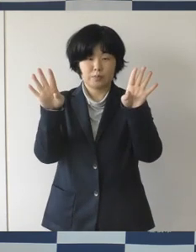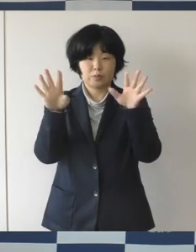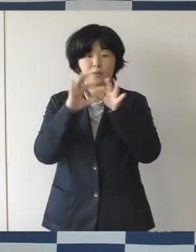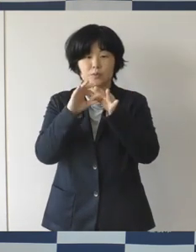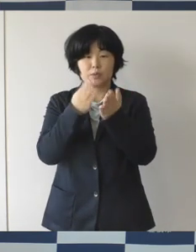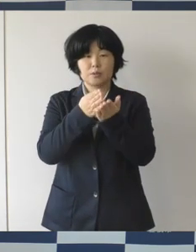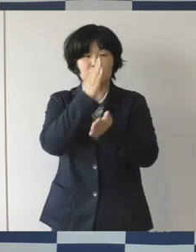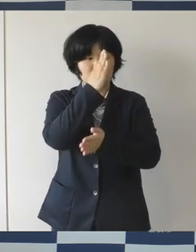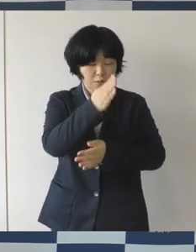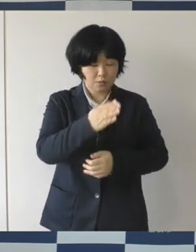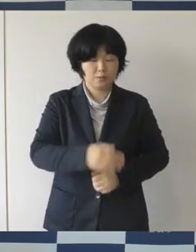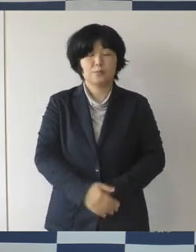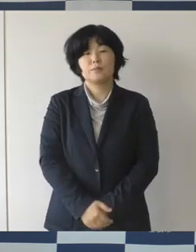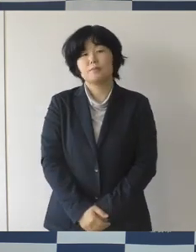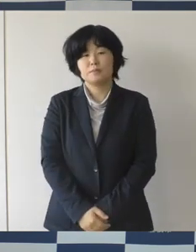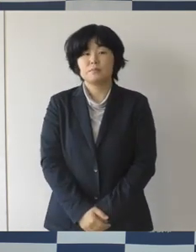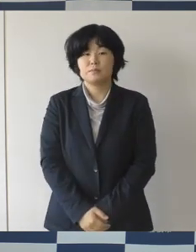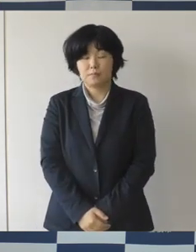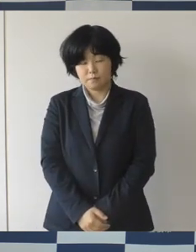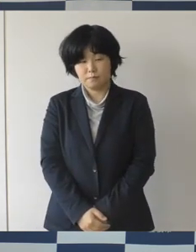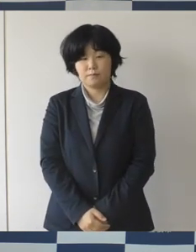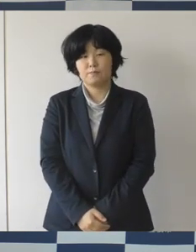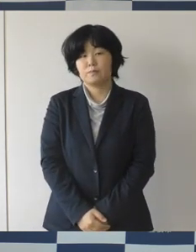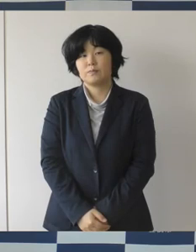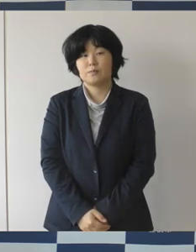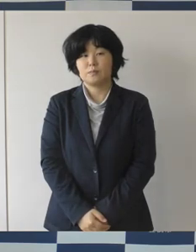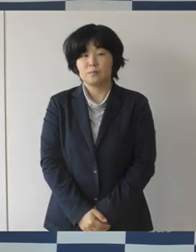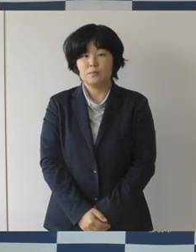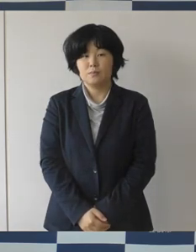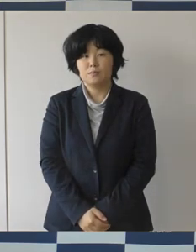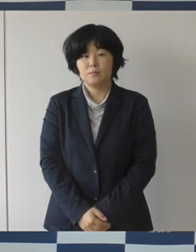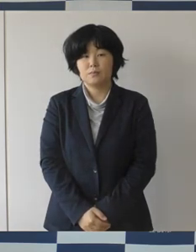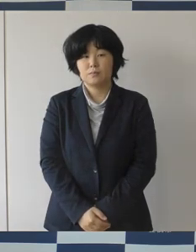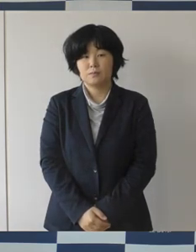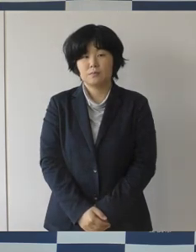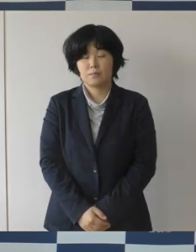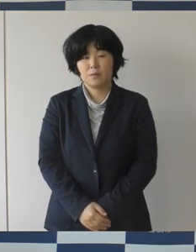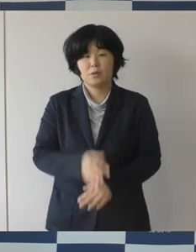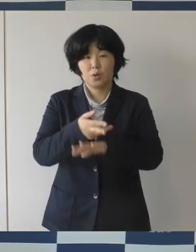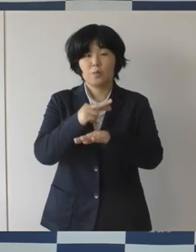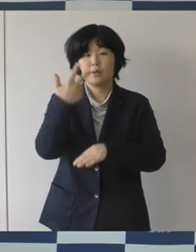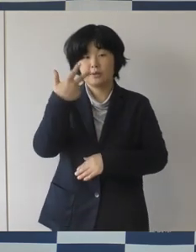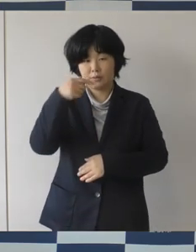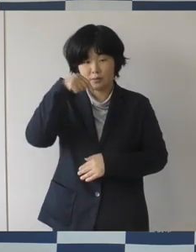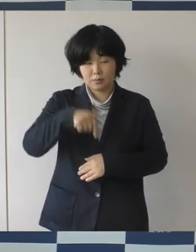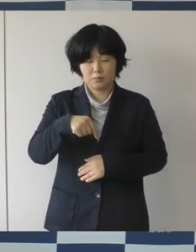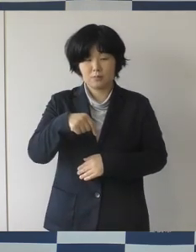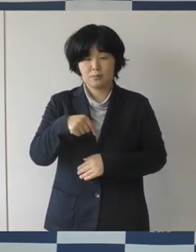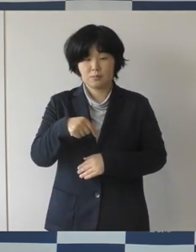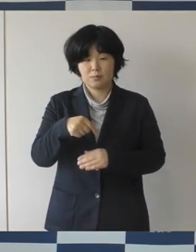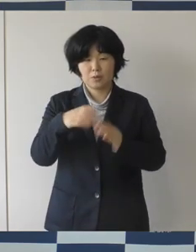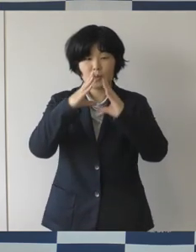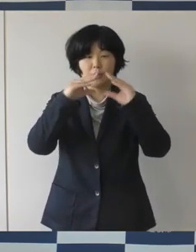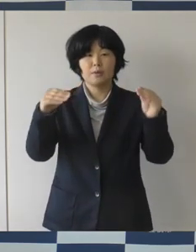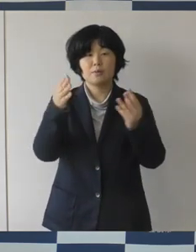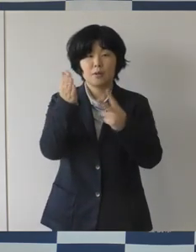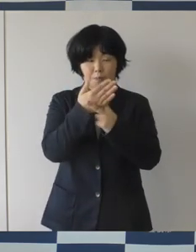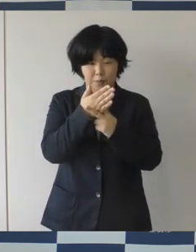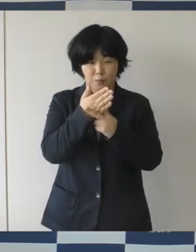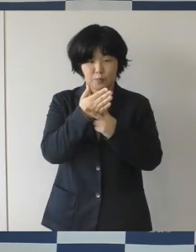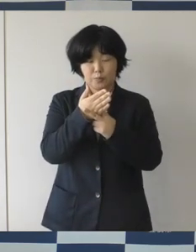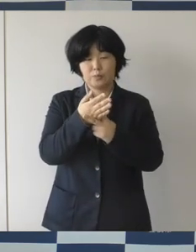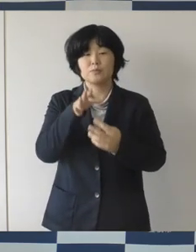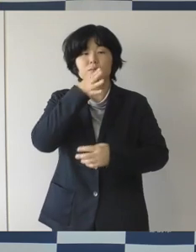本市では、性別や年齢そして国籍の違いなどから生じる